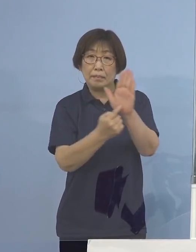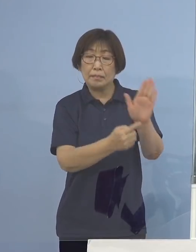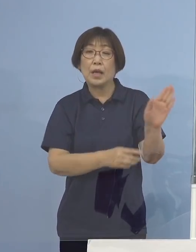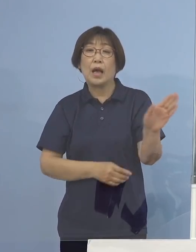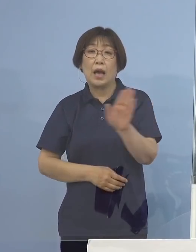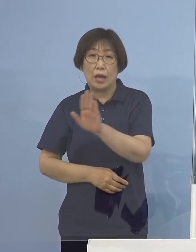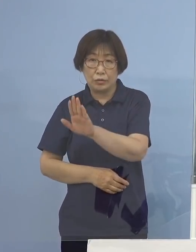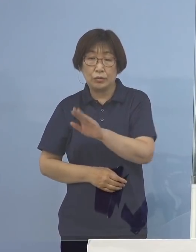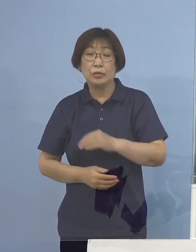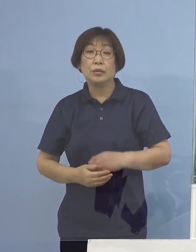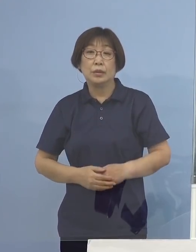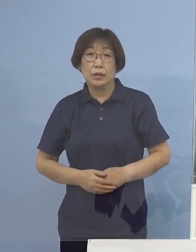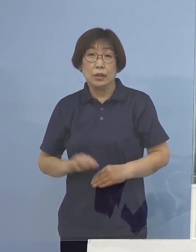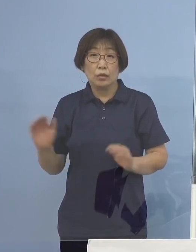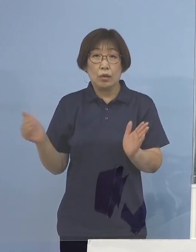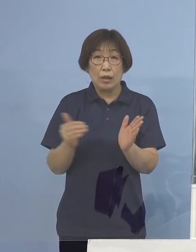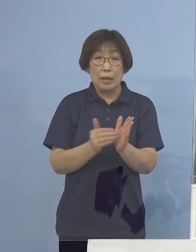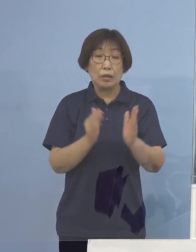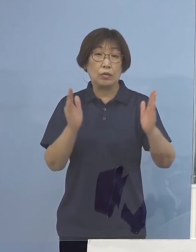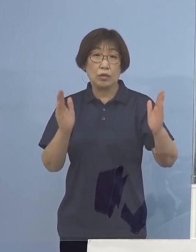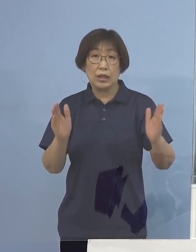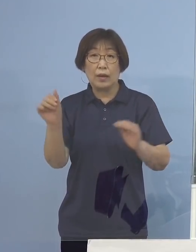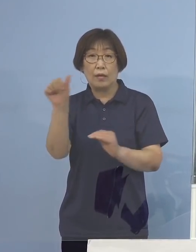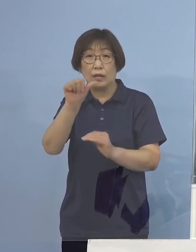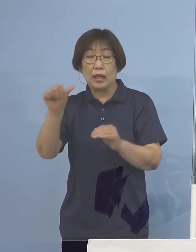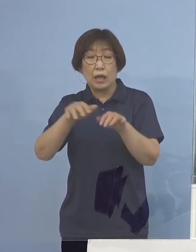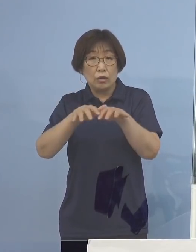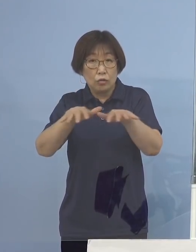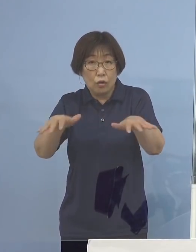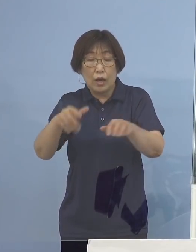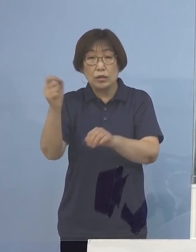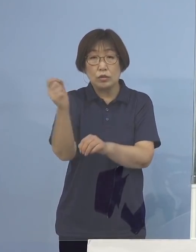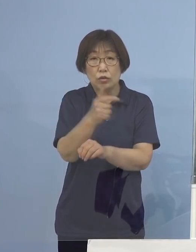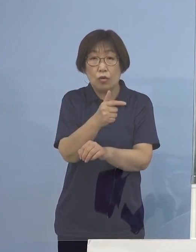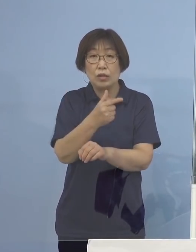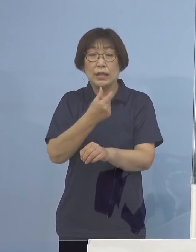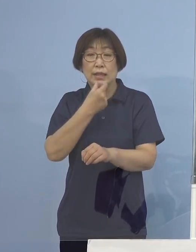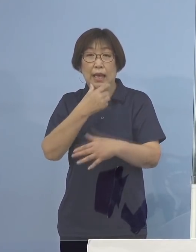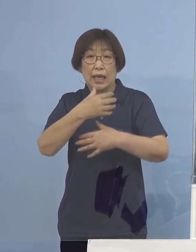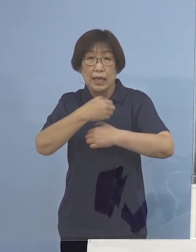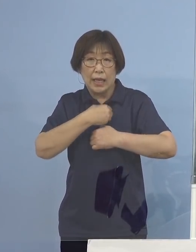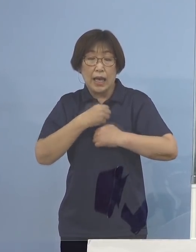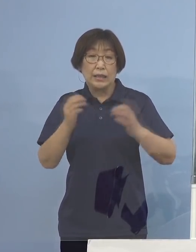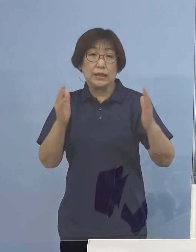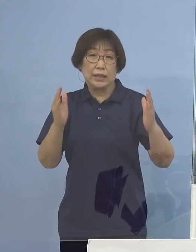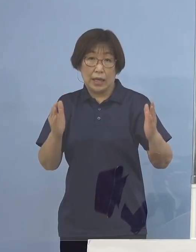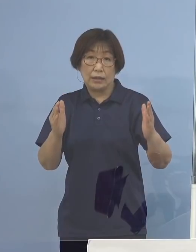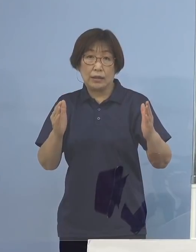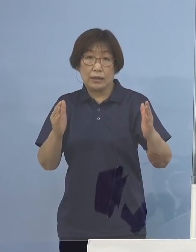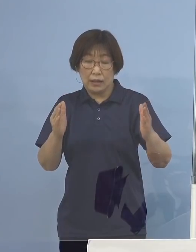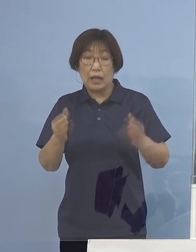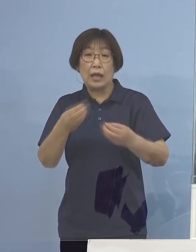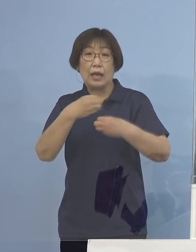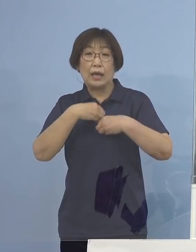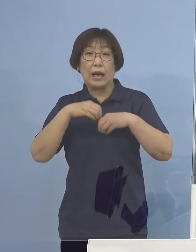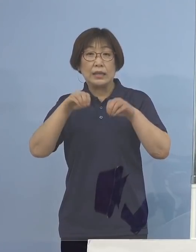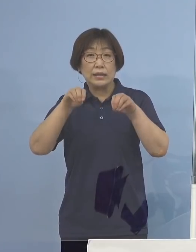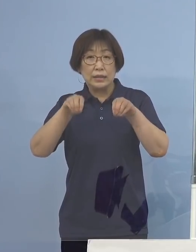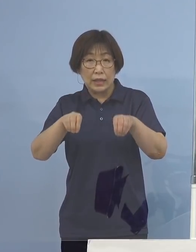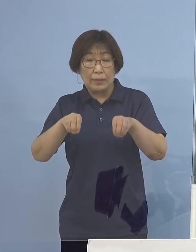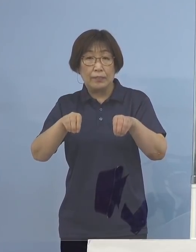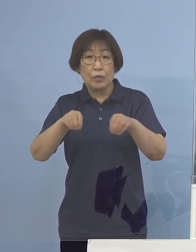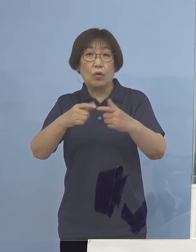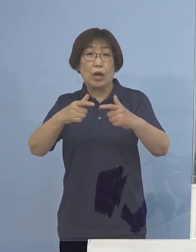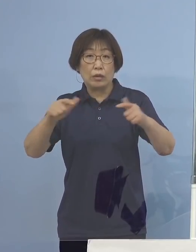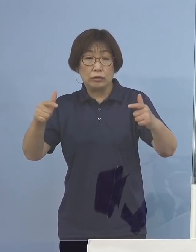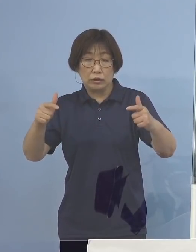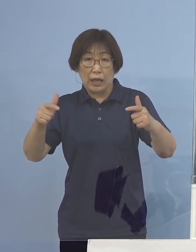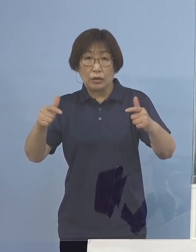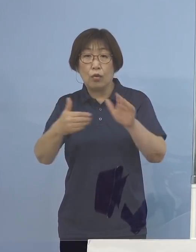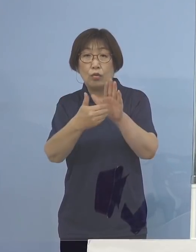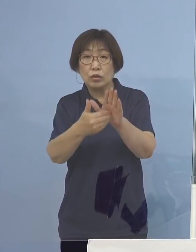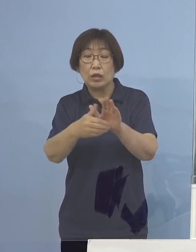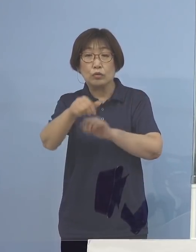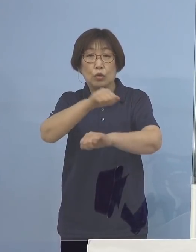これまでの期間を「第5波・早期警戒期間」として 感染拡大を防ぐための取組みを行っているところであります